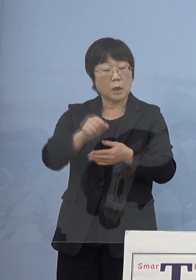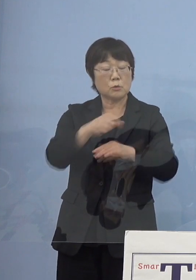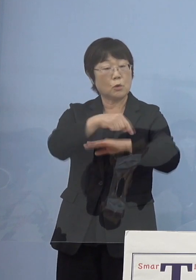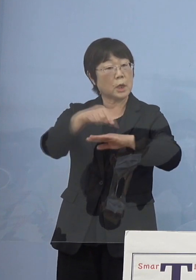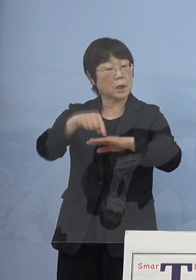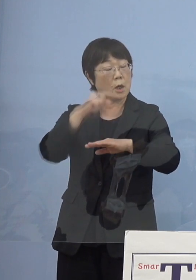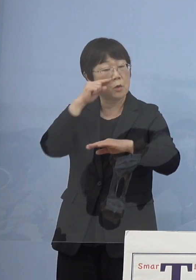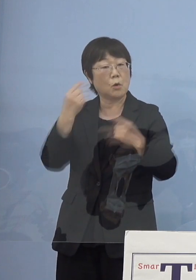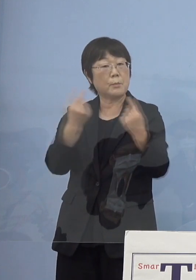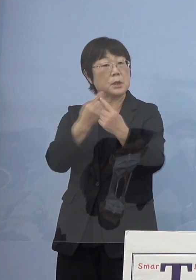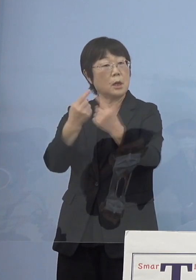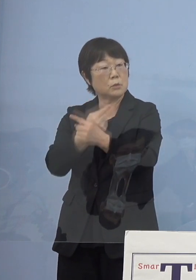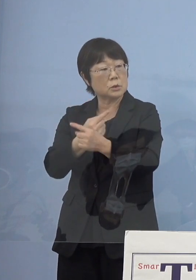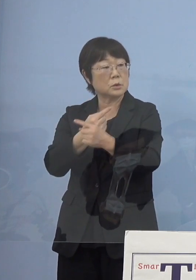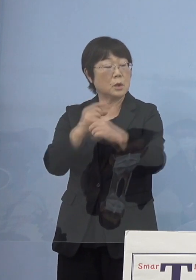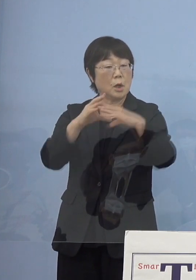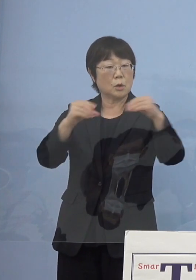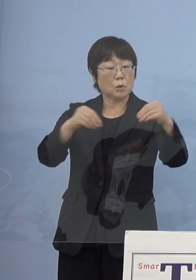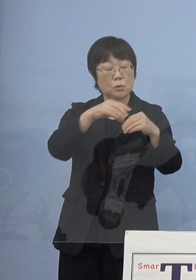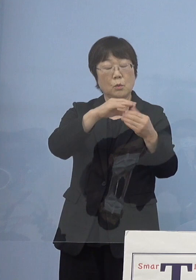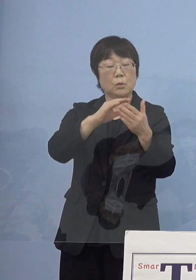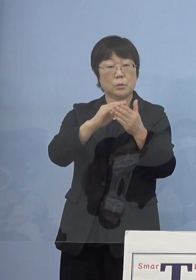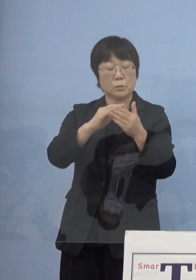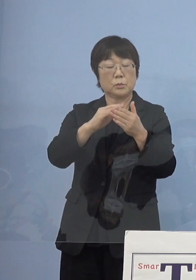都道府県に促していると 思うんですけれども